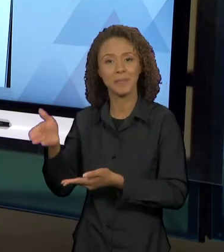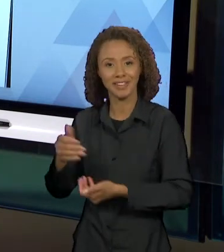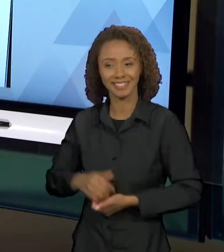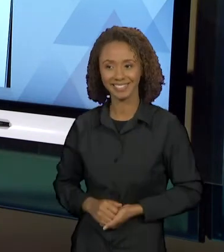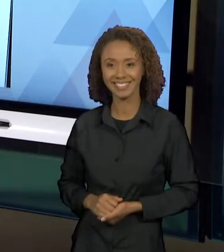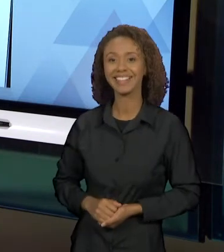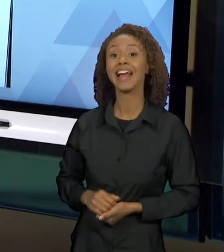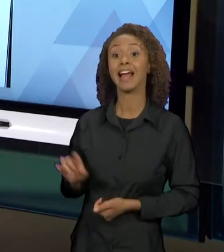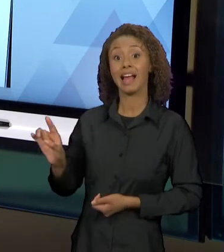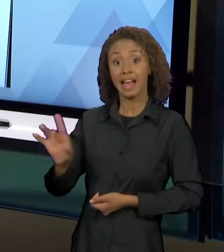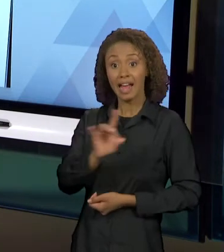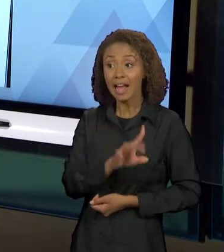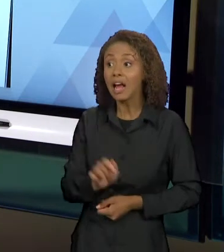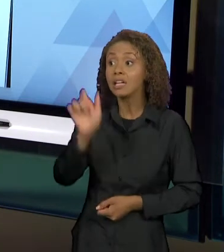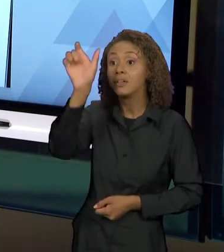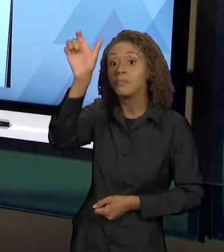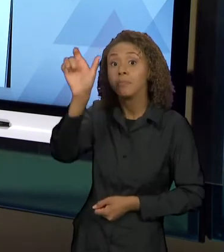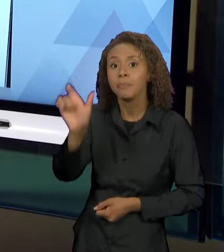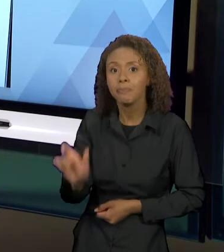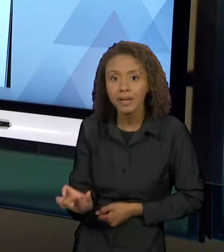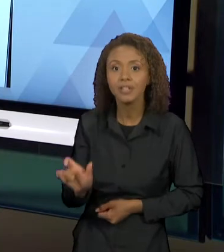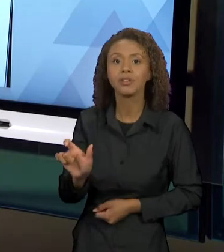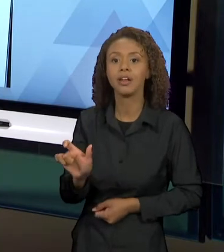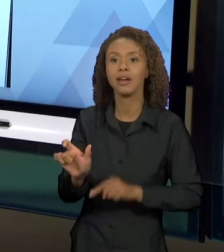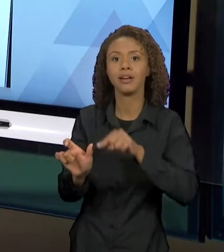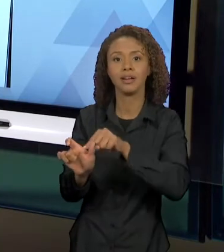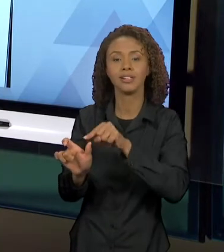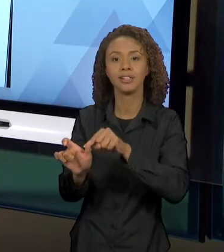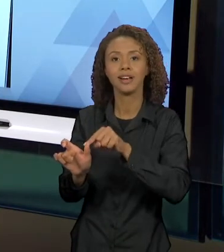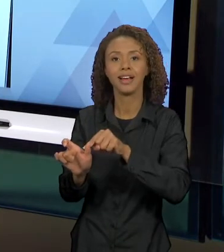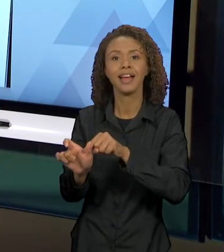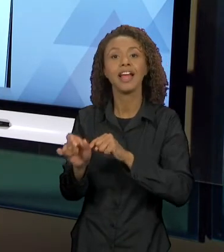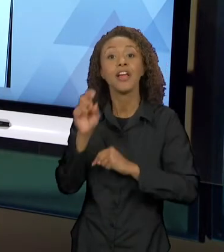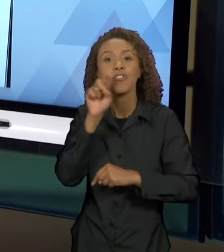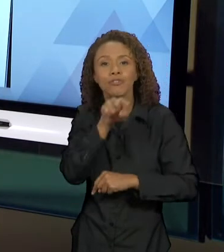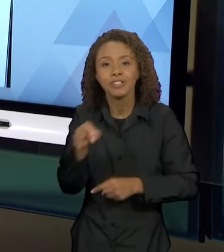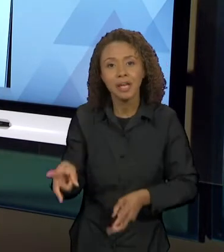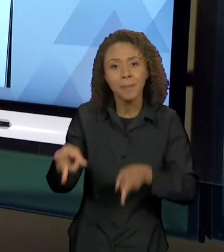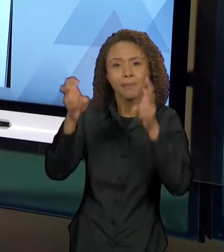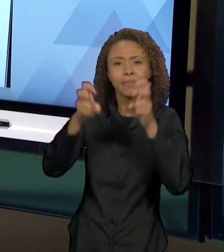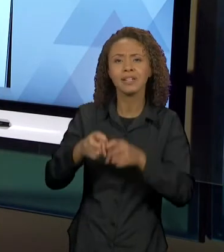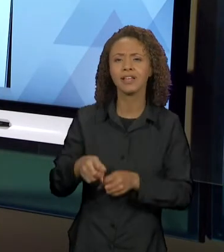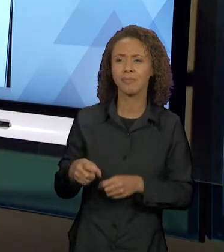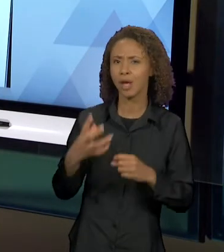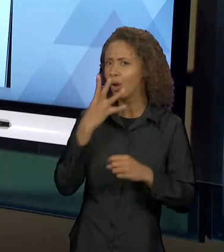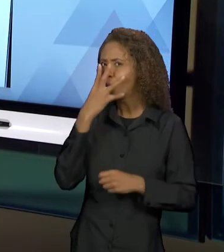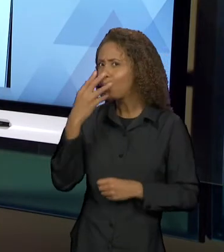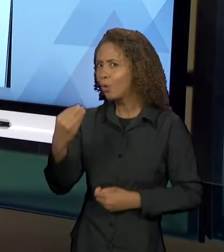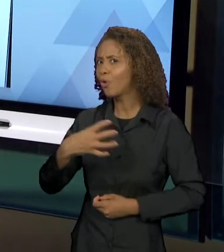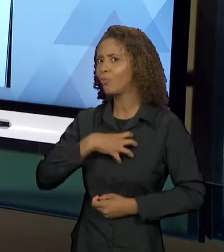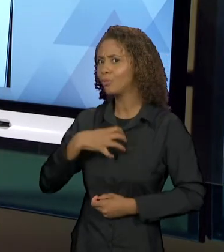PERSONAGEM, O LOBO, PRA VER COMO LOBO CIRCULA EM VÁRIOS CONTOS E COMO ISSO VAI CONSTRUINDO ESSE